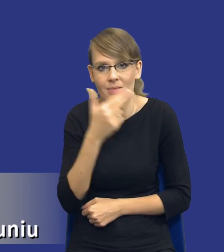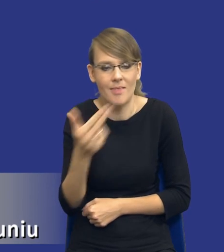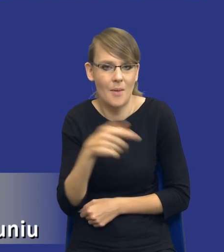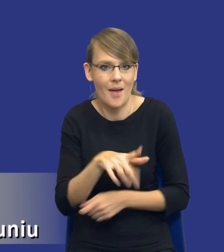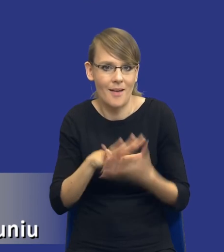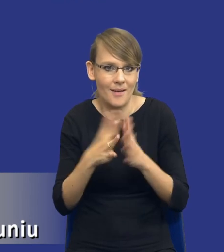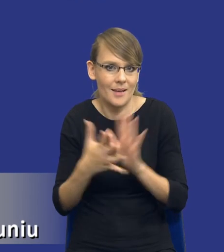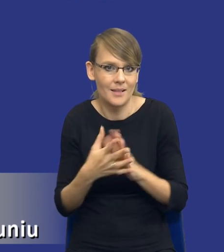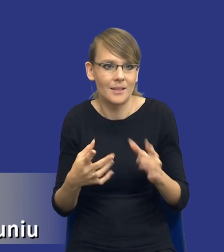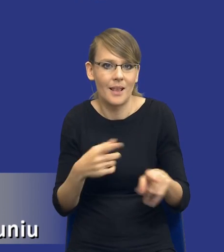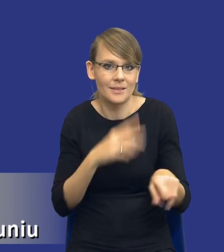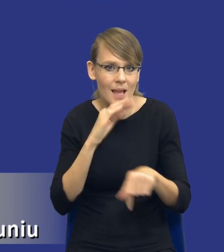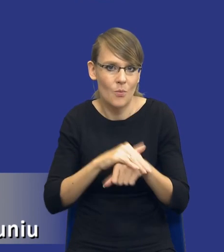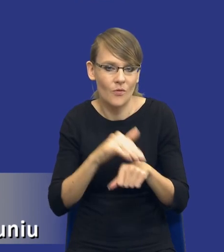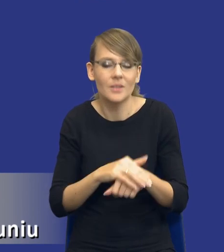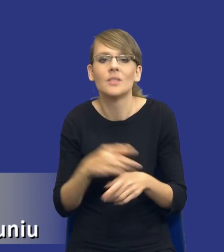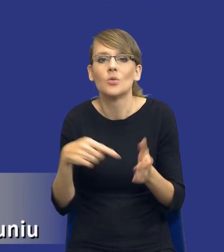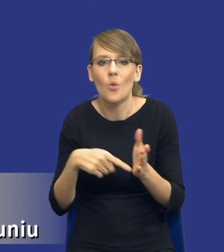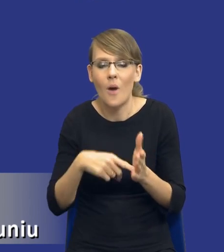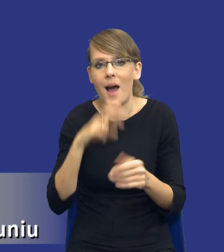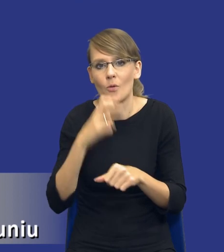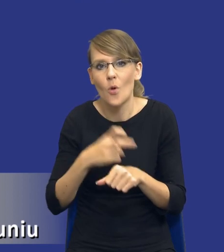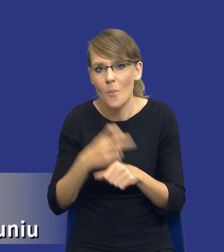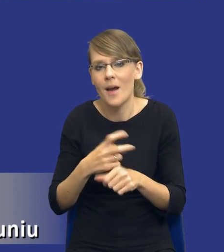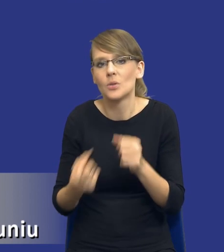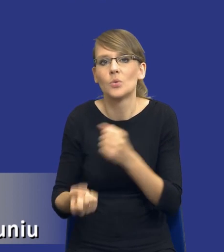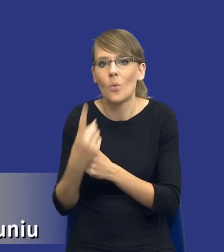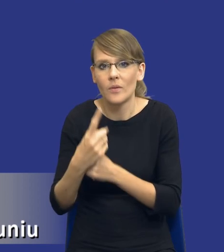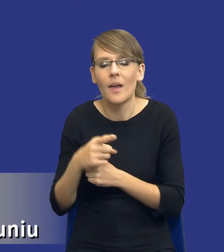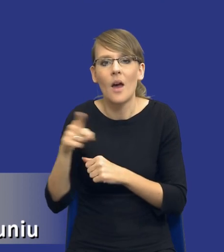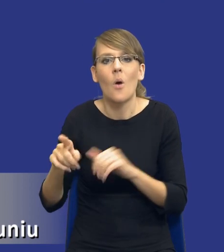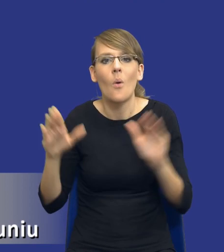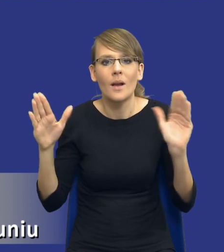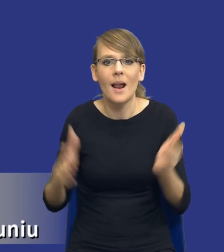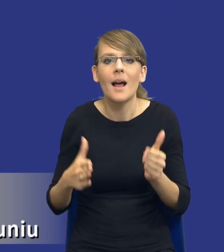dla przedmiotu zamówienia, co automatycznie powoduje, że to ograniczenie ilości danych